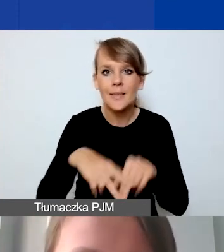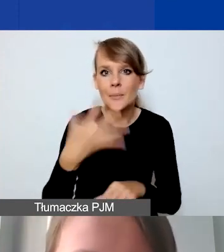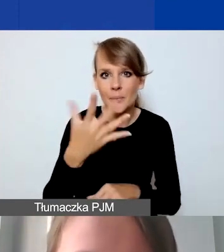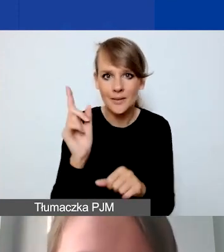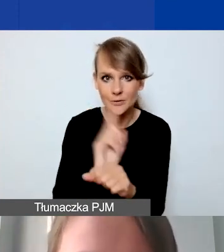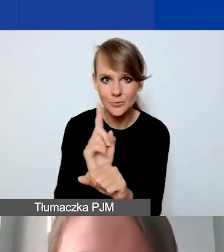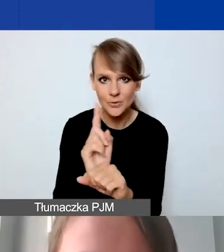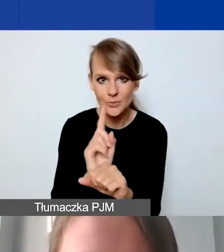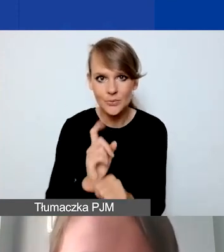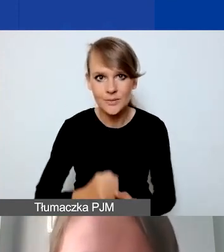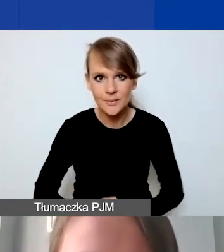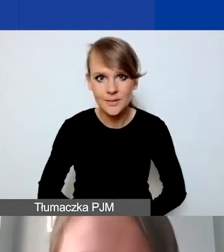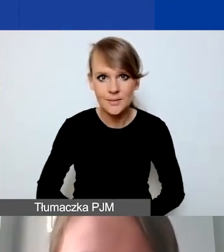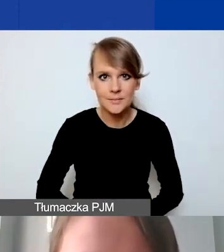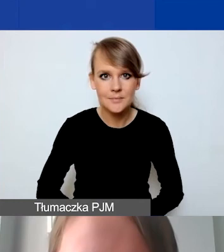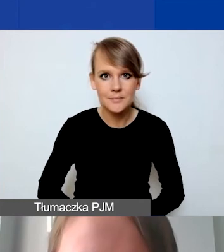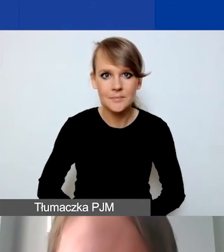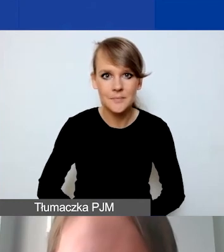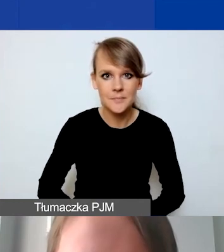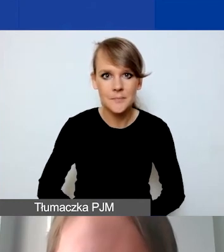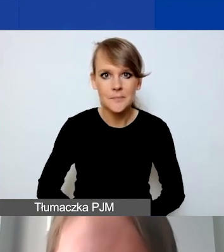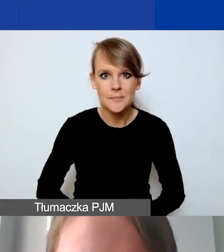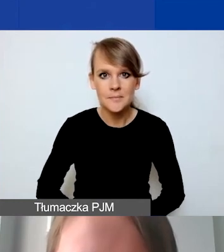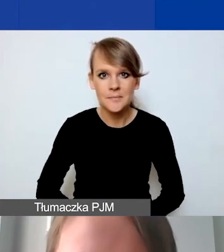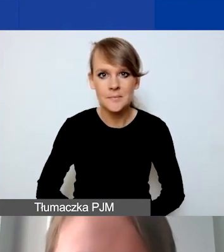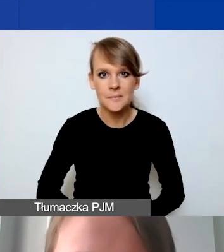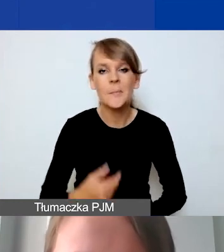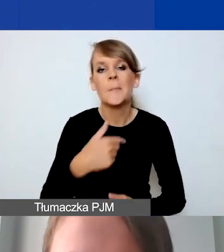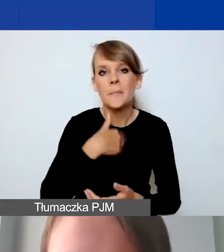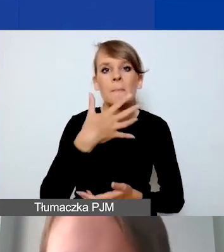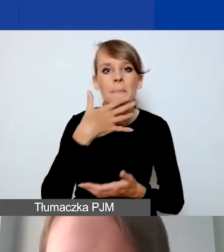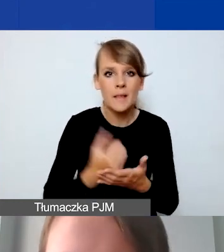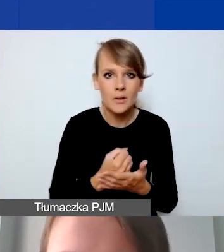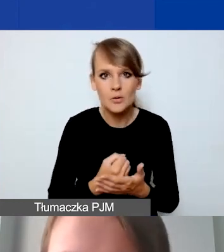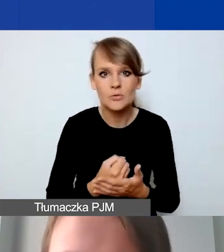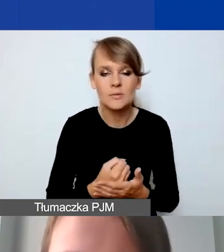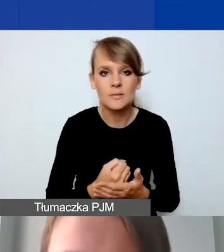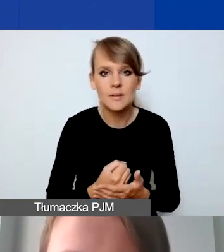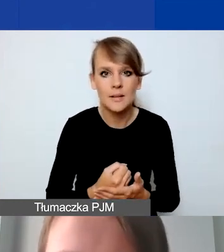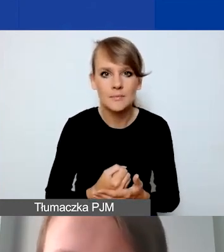więc skorzystam też z okazji